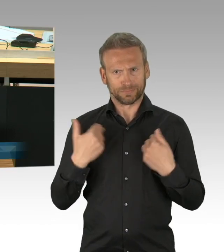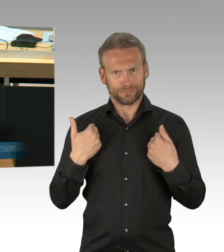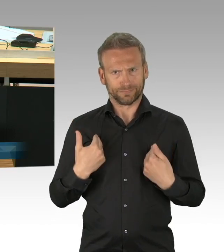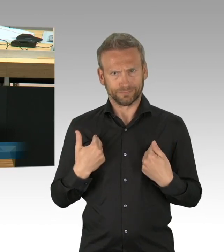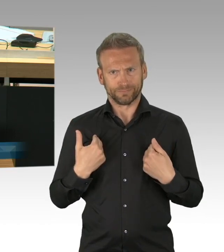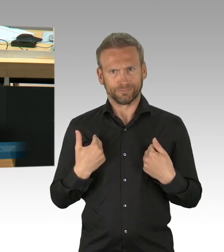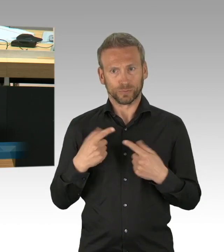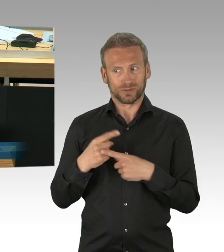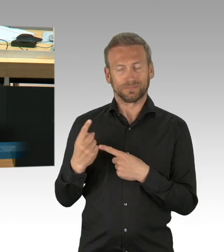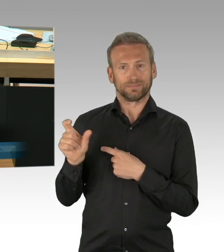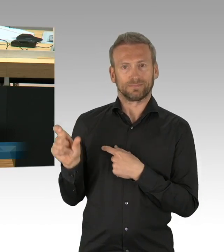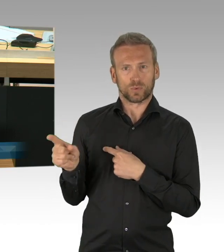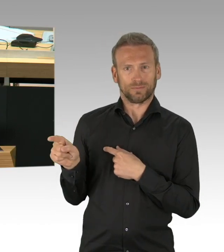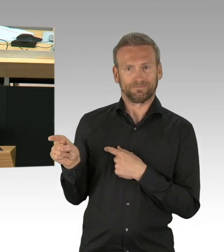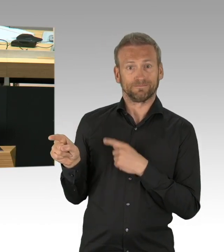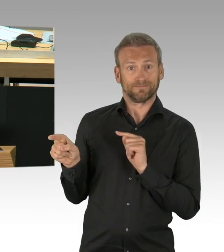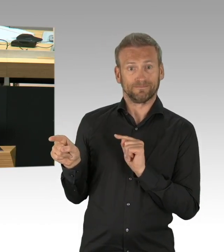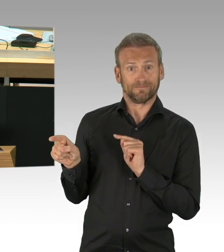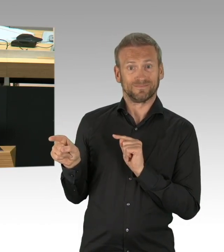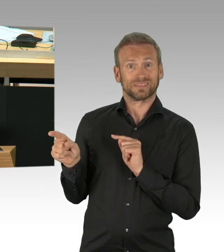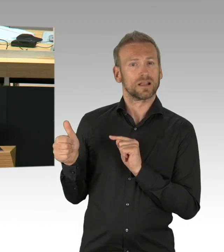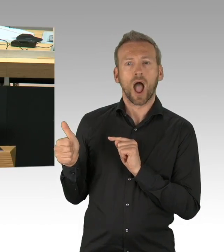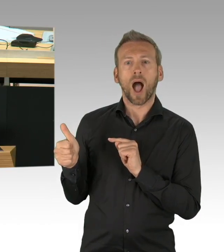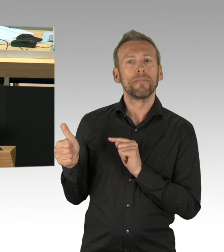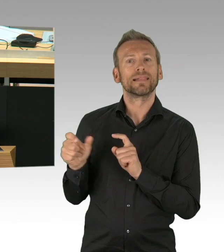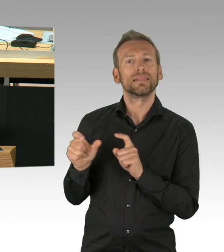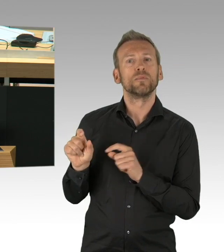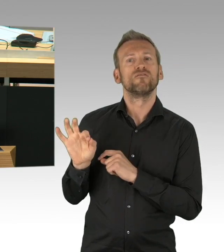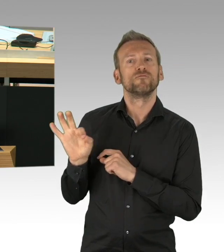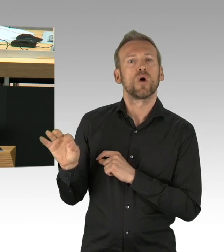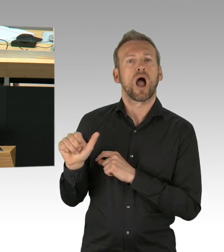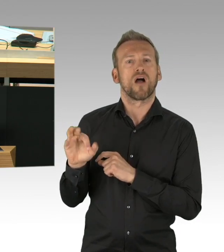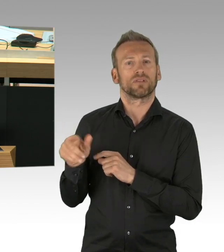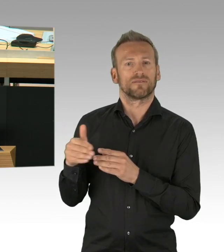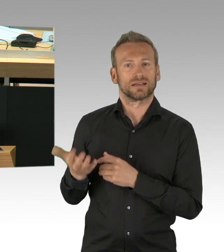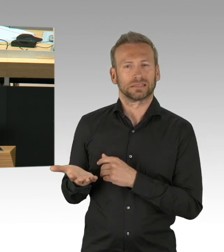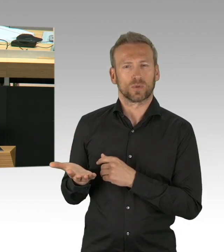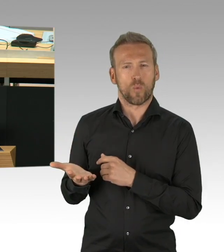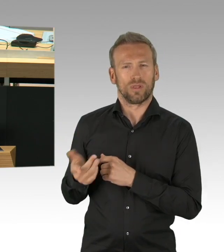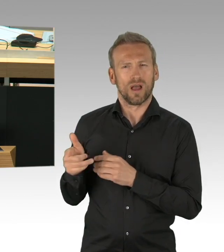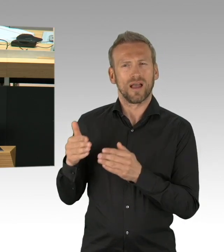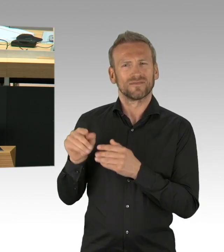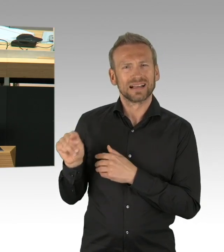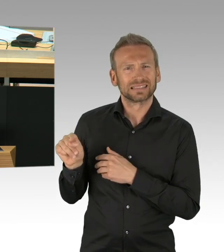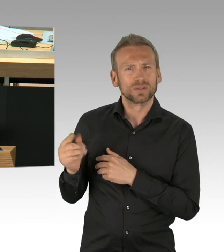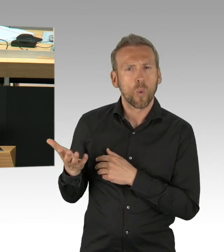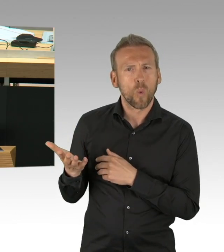die Corona-Drive-In Schalter zur schnelleren Abtestung, die Sie hier reklamiert haben, gefordert haben. (Zwischenrufe)